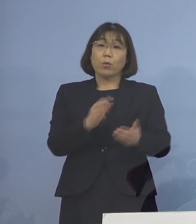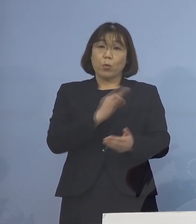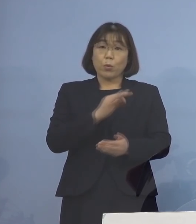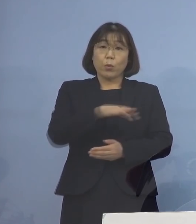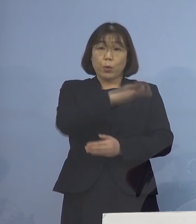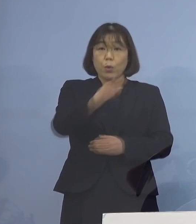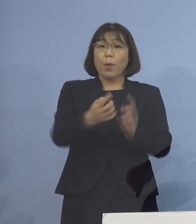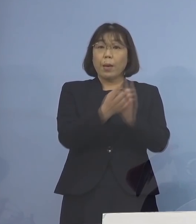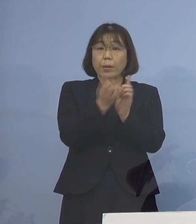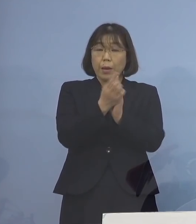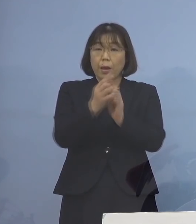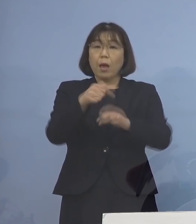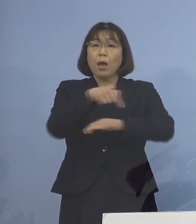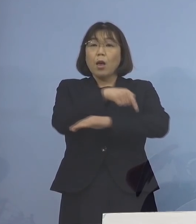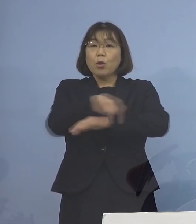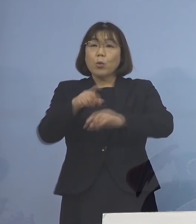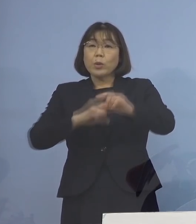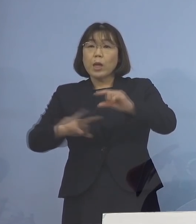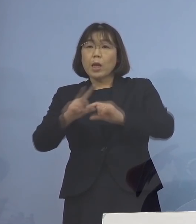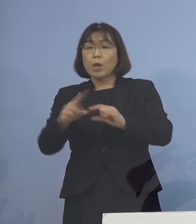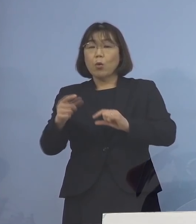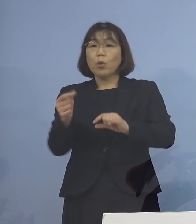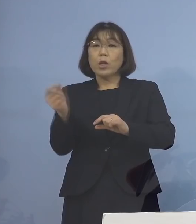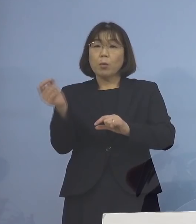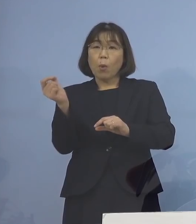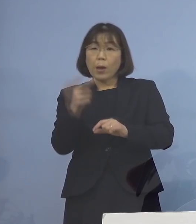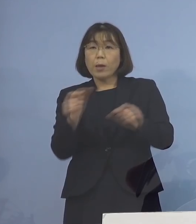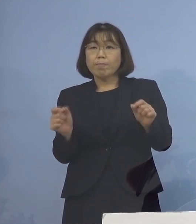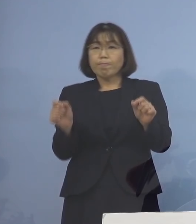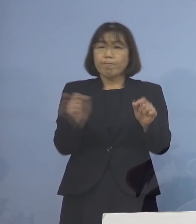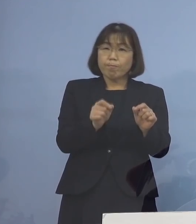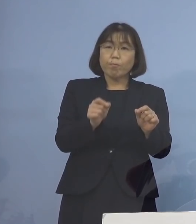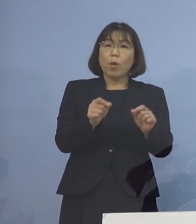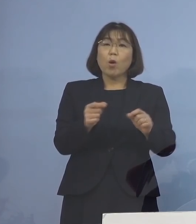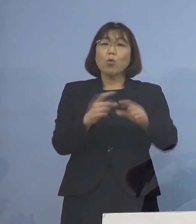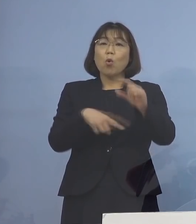前倒しの追加接種を 実施させていただきます